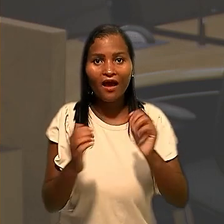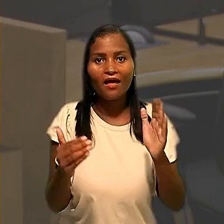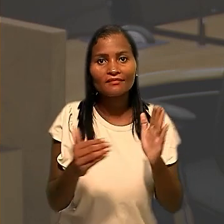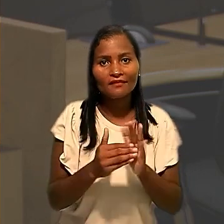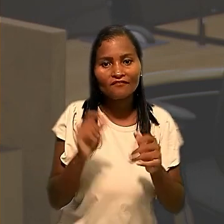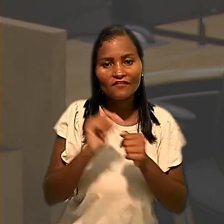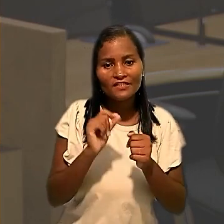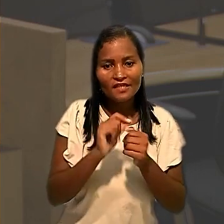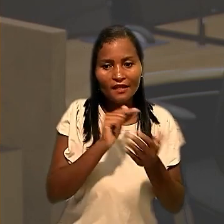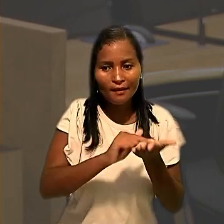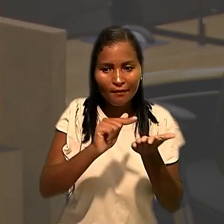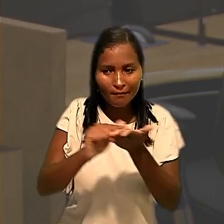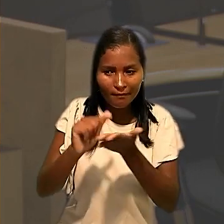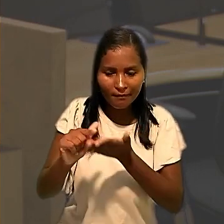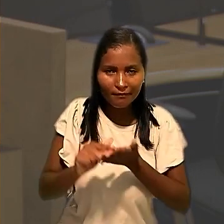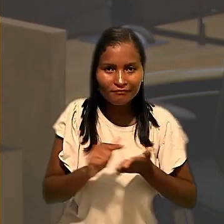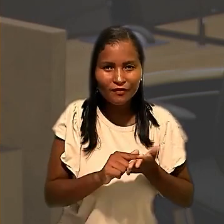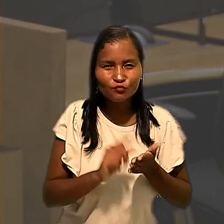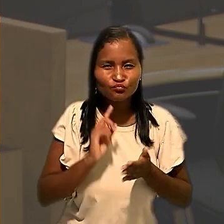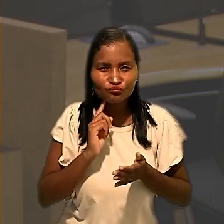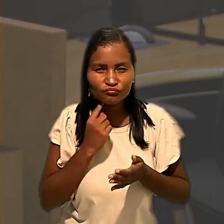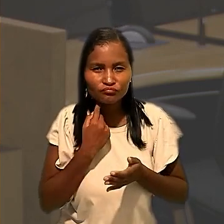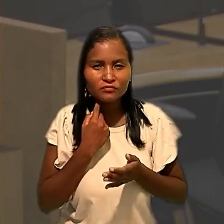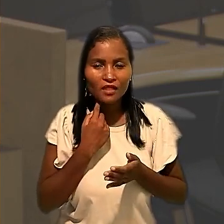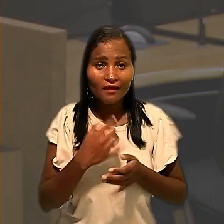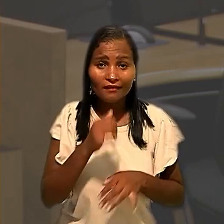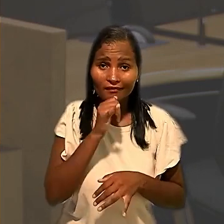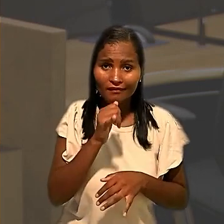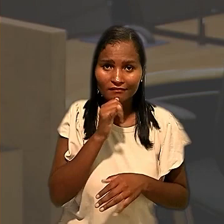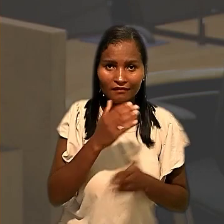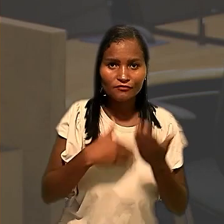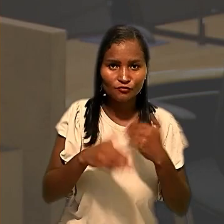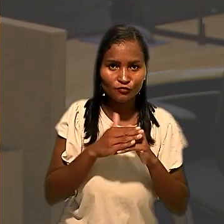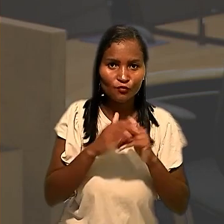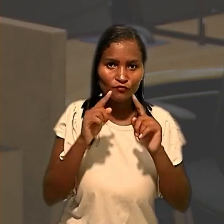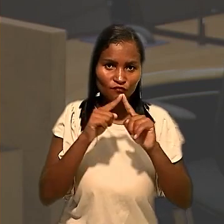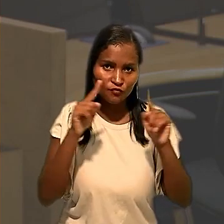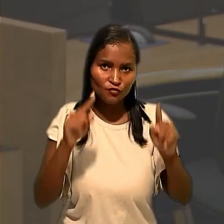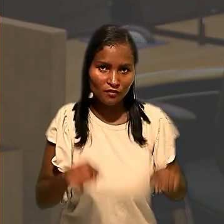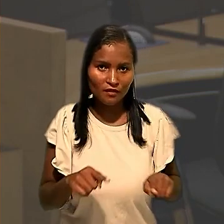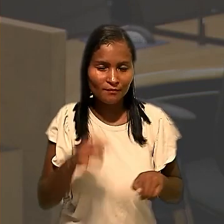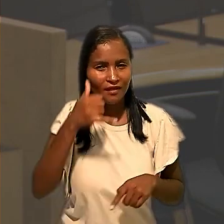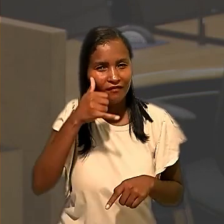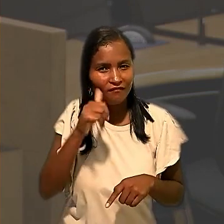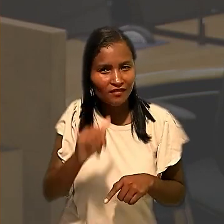como limpeza, desinfecção e testagem de todos os colaboradores, para evitar contaminação pelo